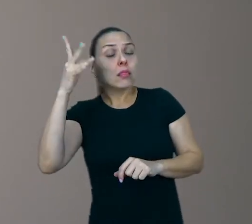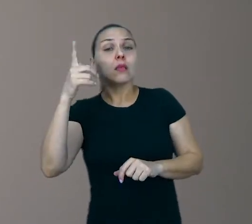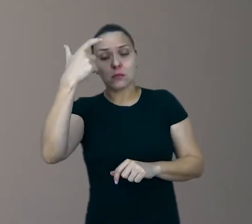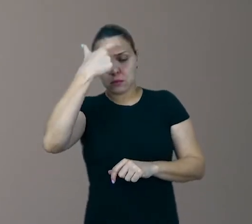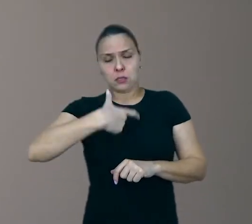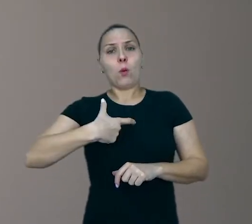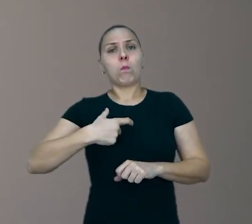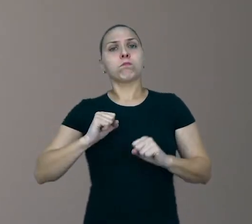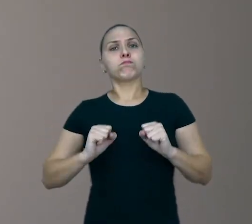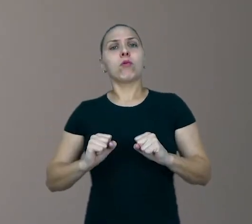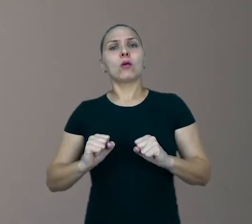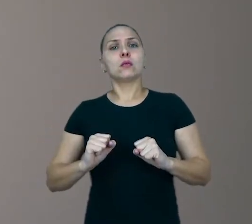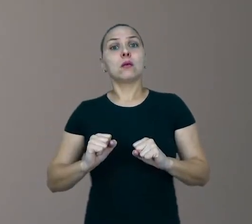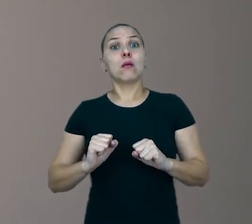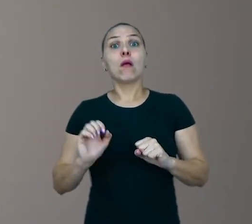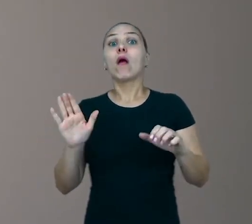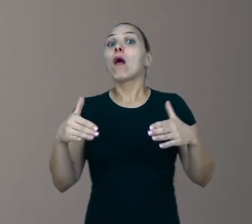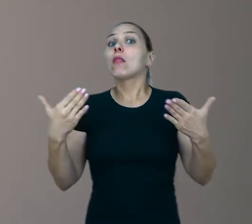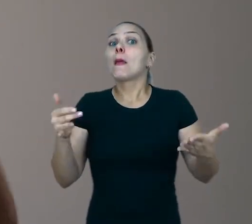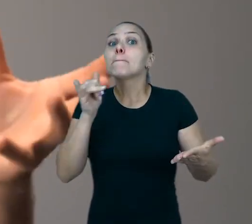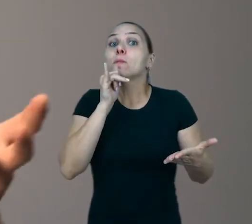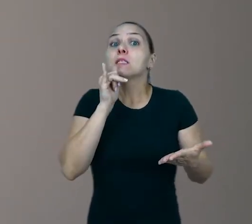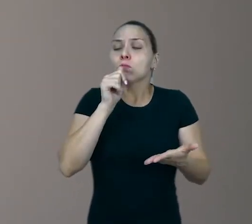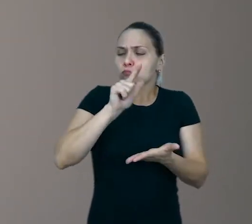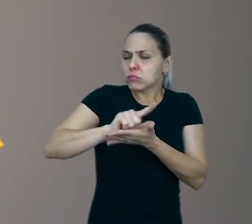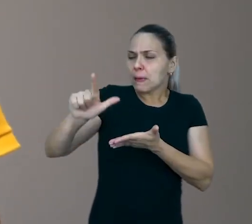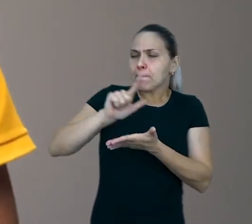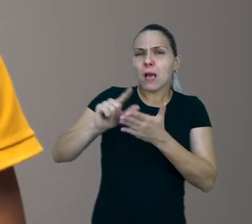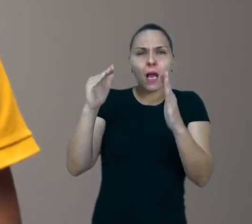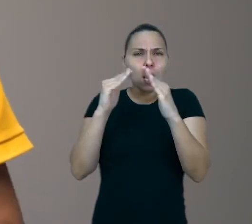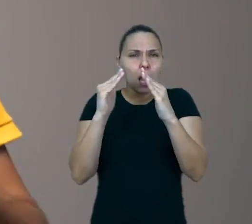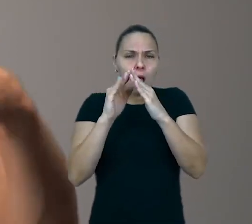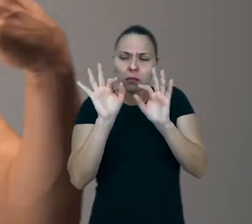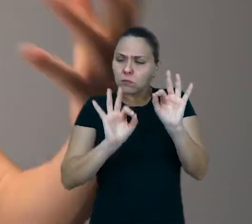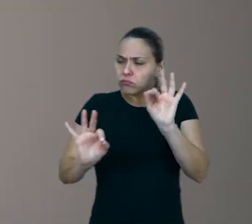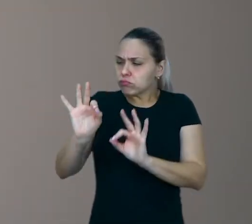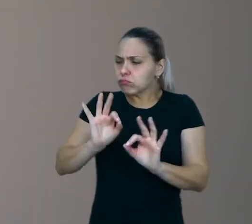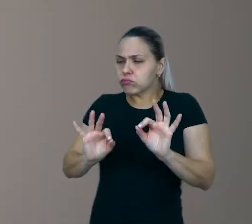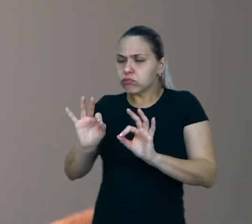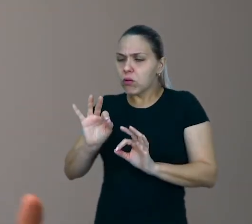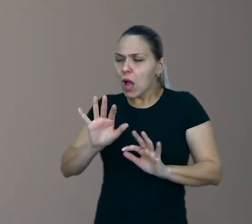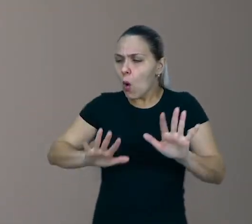Até mesmo na hora de varrer a casa, ajudar na organização do seu quarto, limpar o seu sapato.